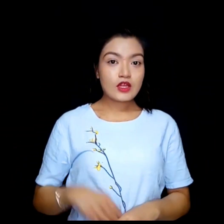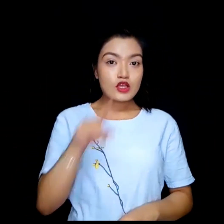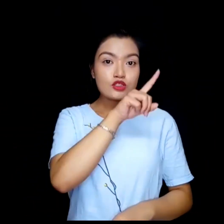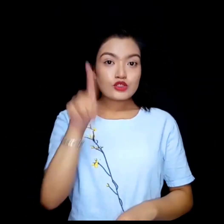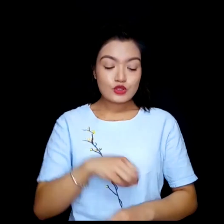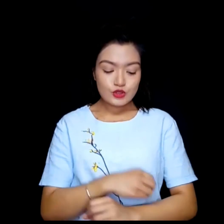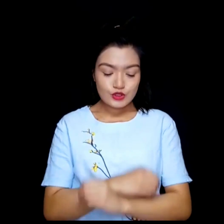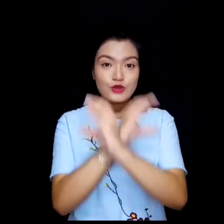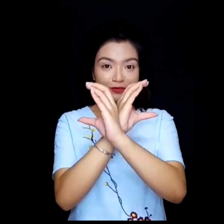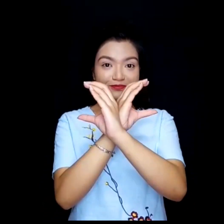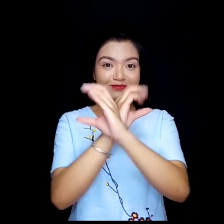Zoom.